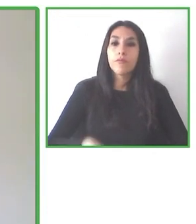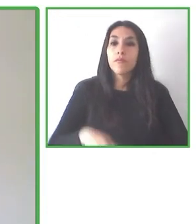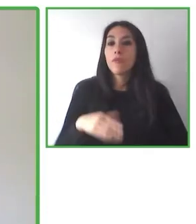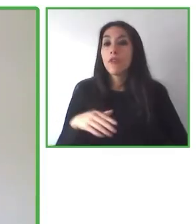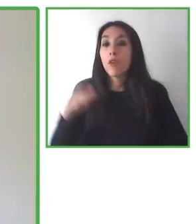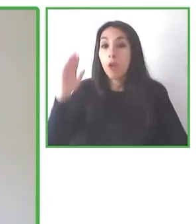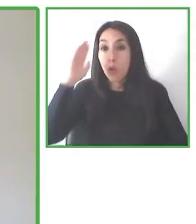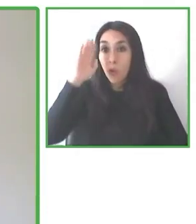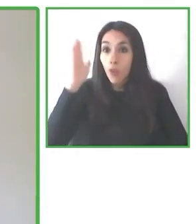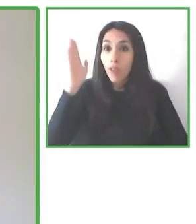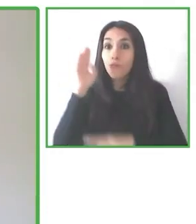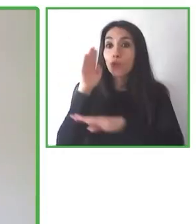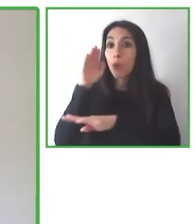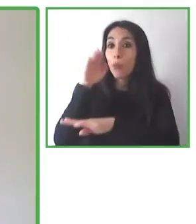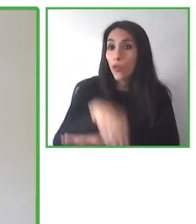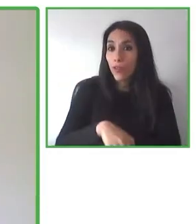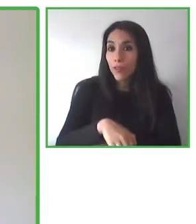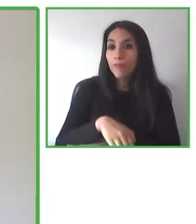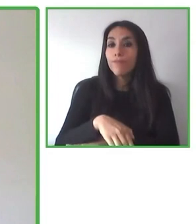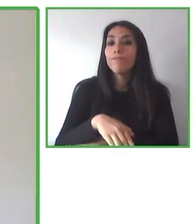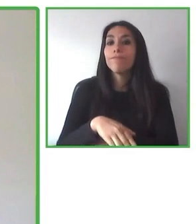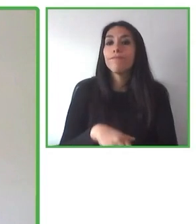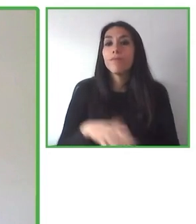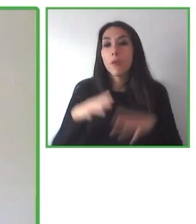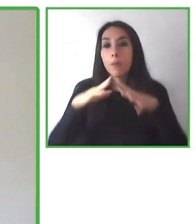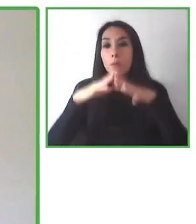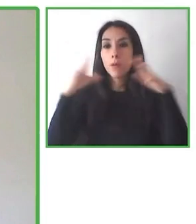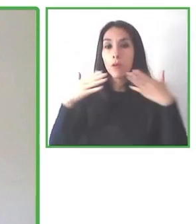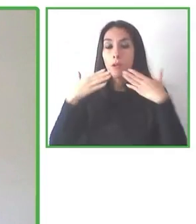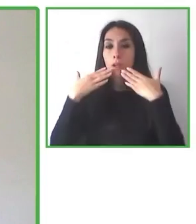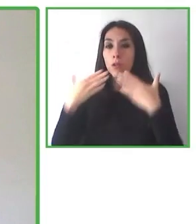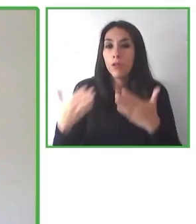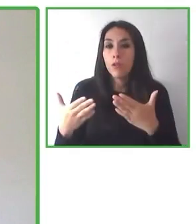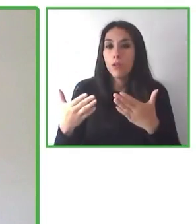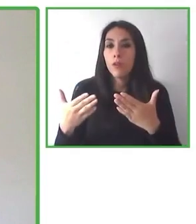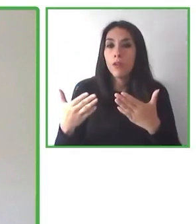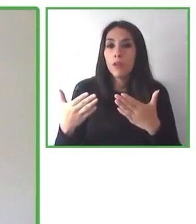disfrutar de estas experiencias que estamos compartiendo con ustedes.